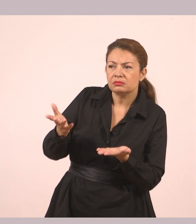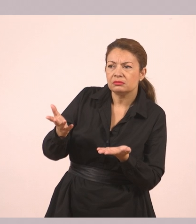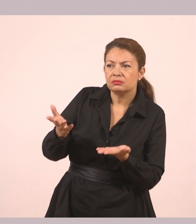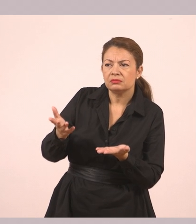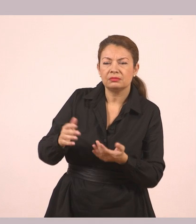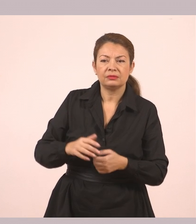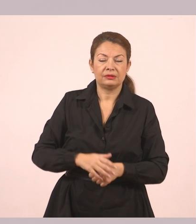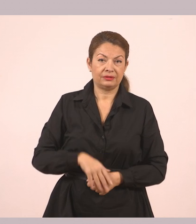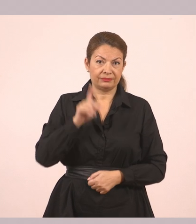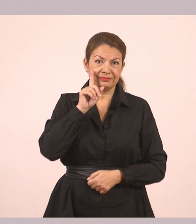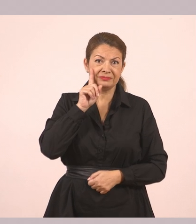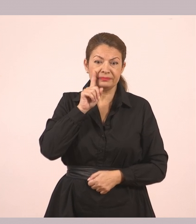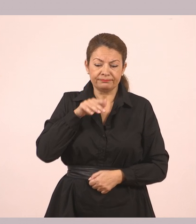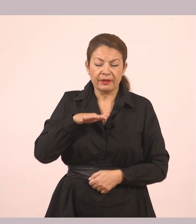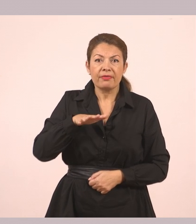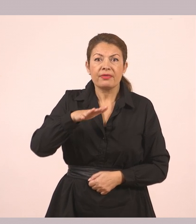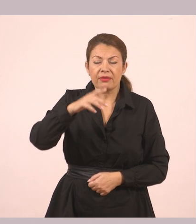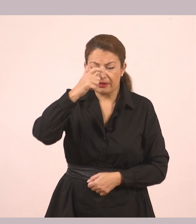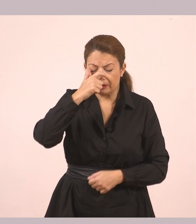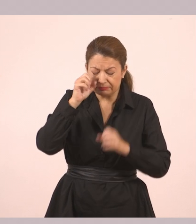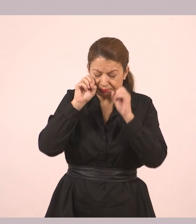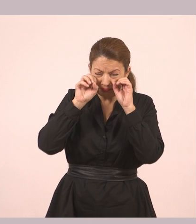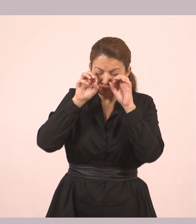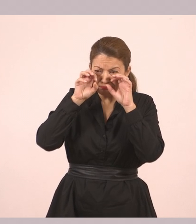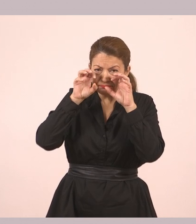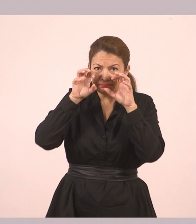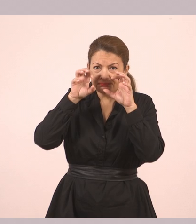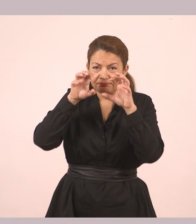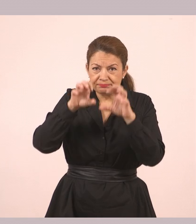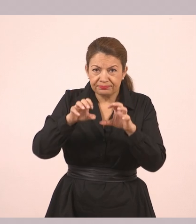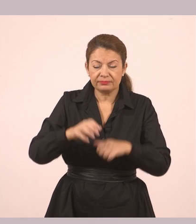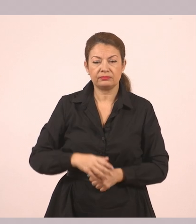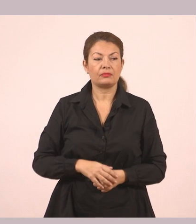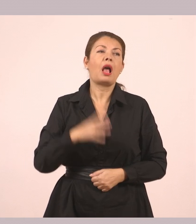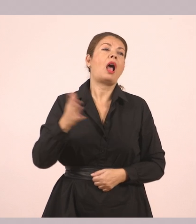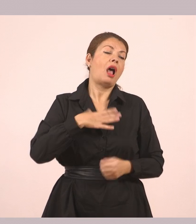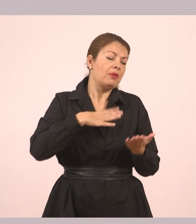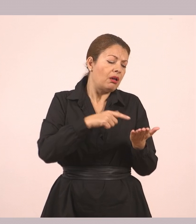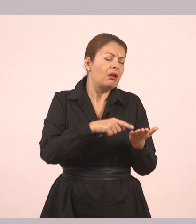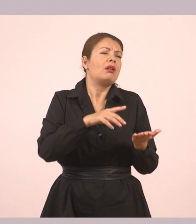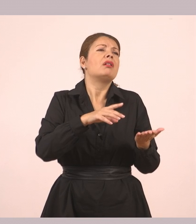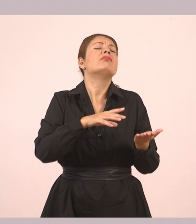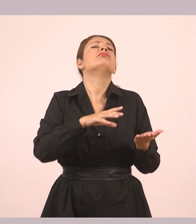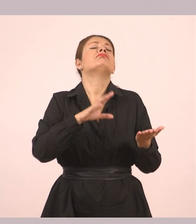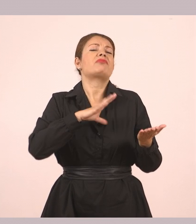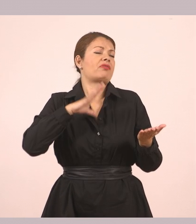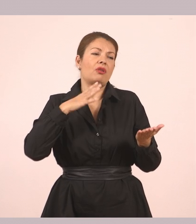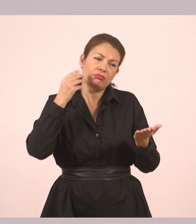Τα μάτια της μικρής άρχισαν τώρα να βουρκώνουν. «Αν ήθελα, θα την κράταγα. Όμως θέλω να την πάρεις εσύ».